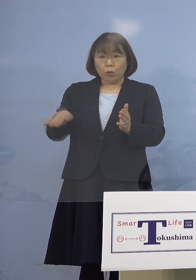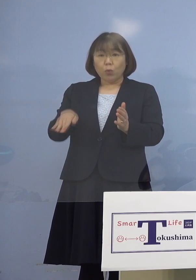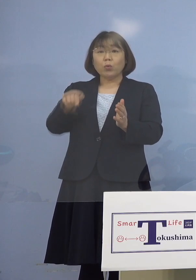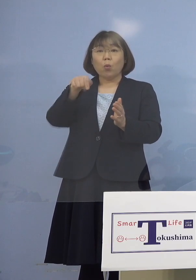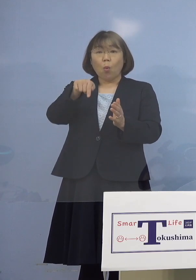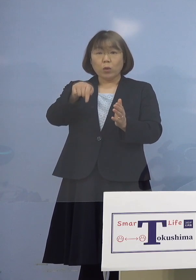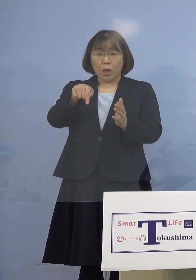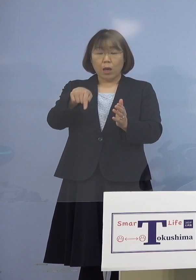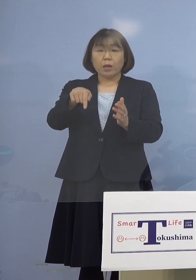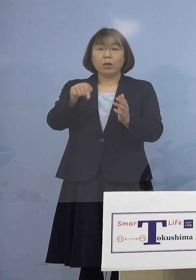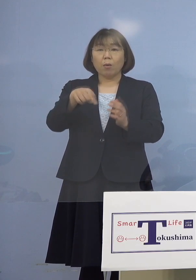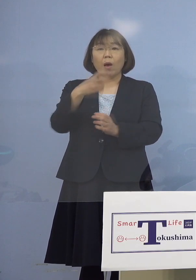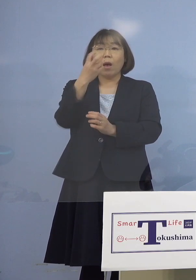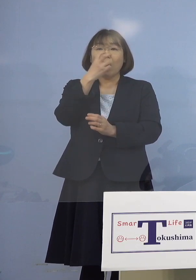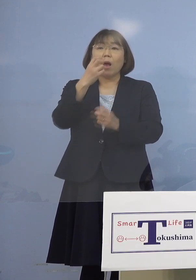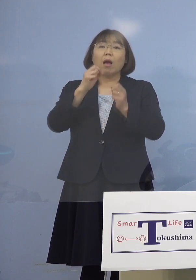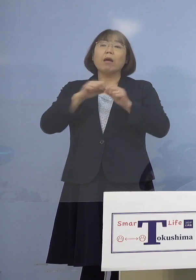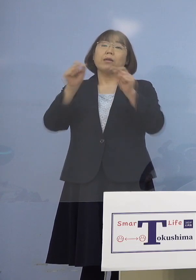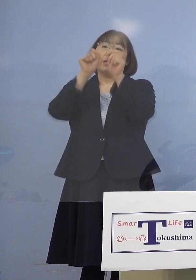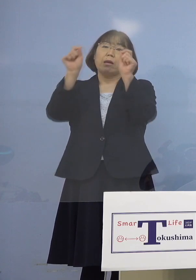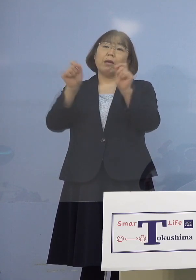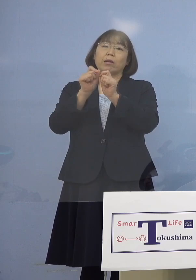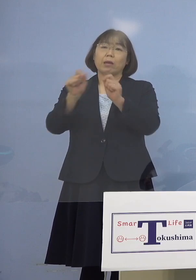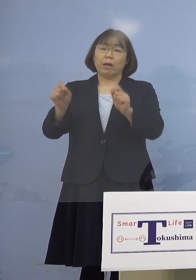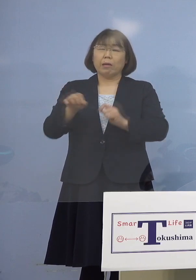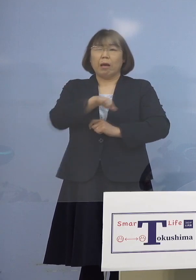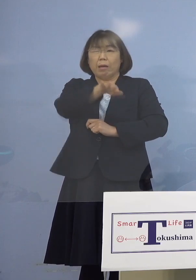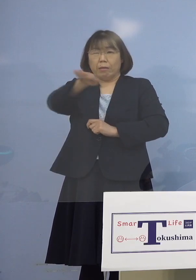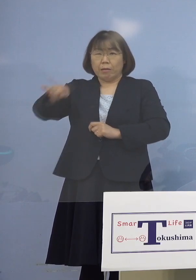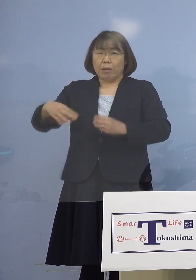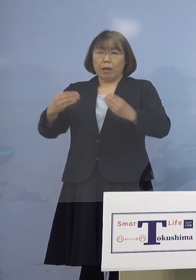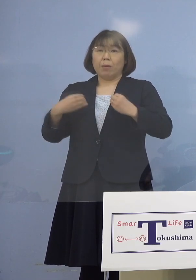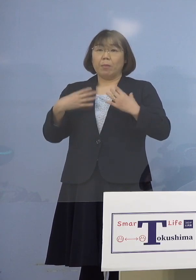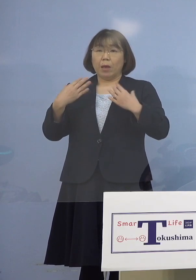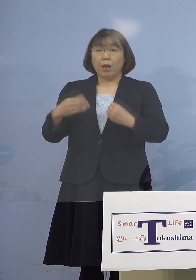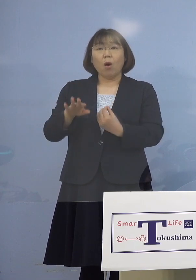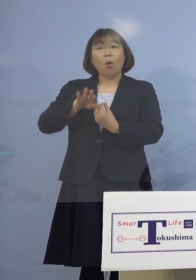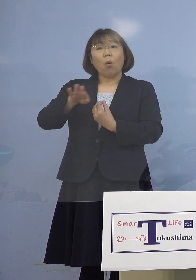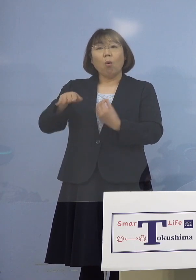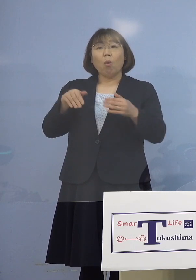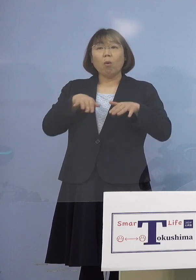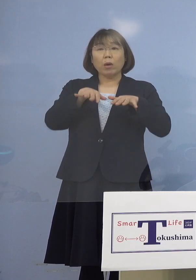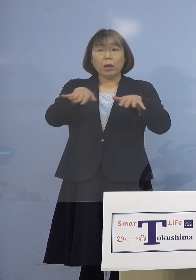そして検査した結果、全員アウト ということですから他に波及がない